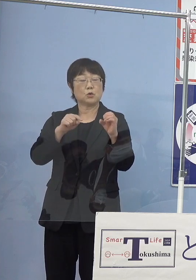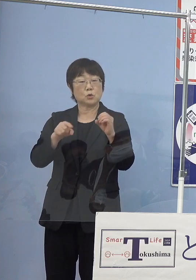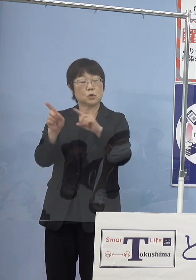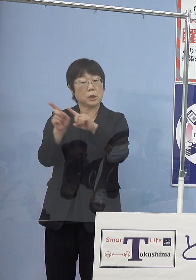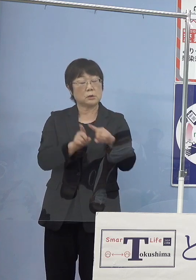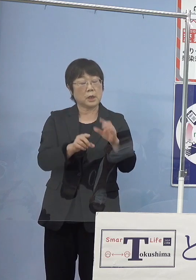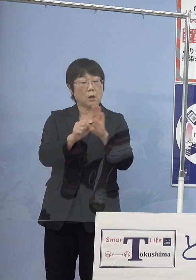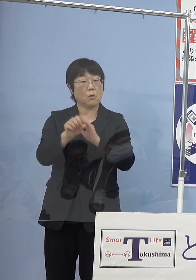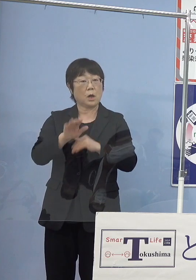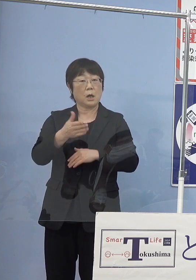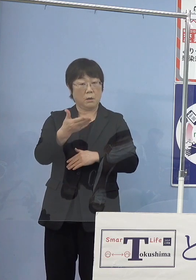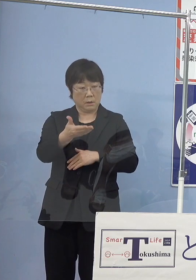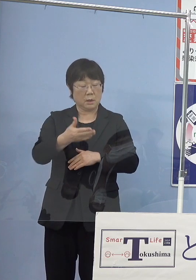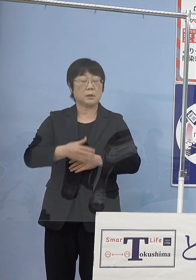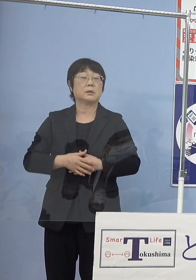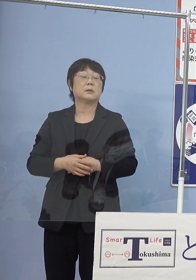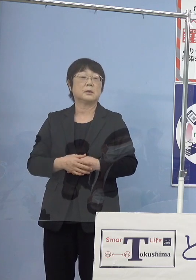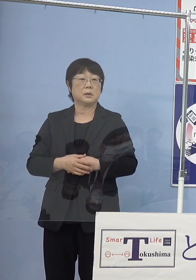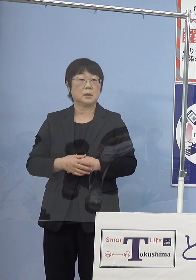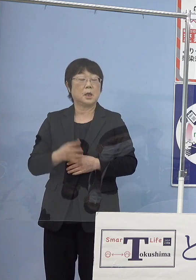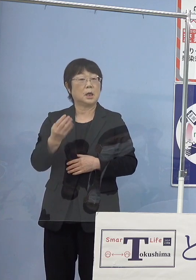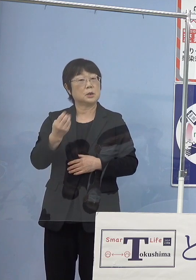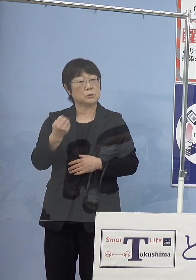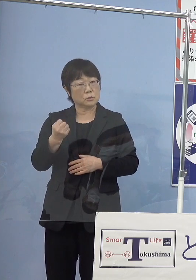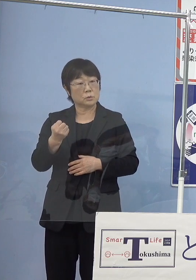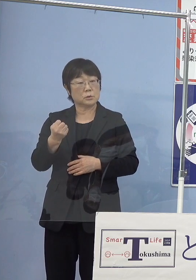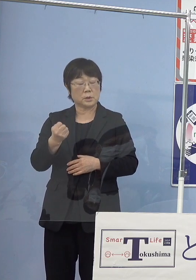（知事） ここのところまずどのくらいの頻度で走らせていくか